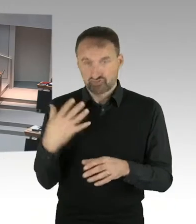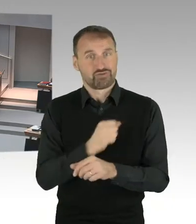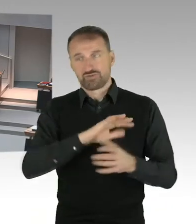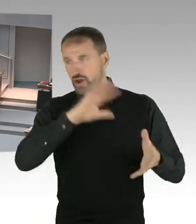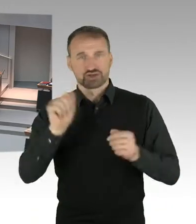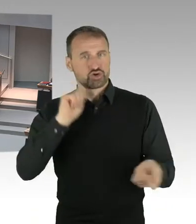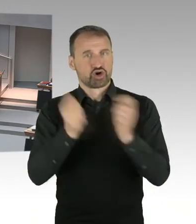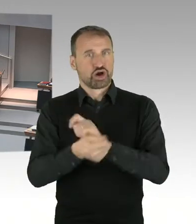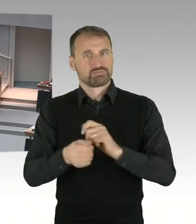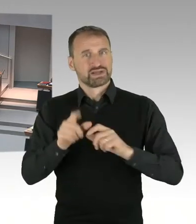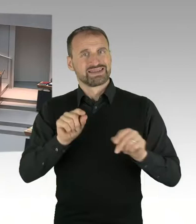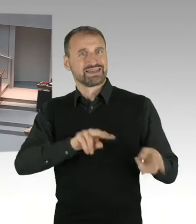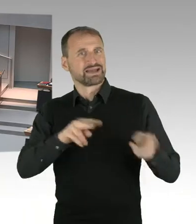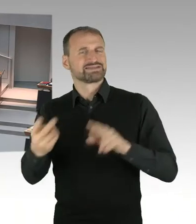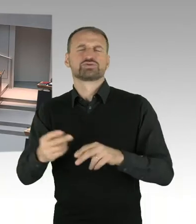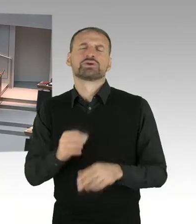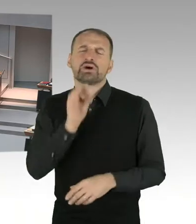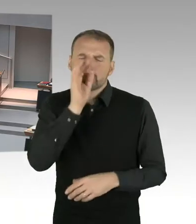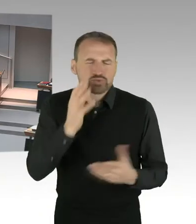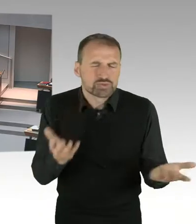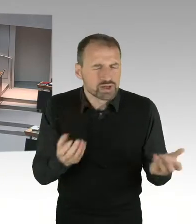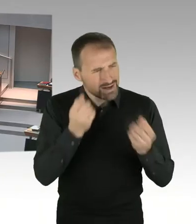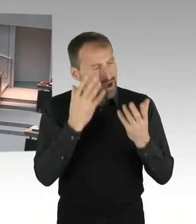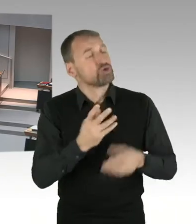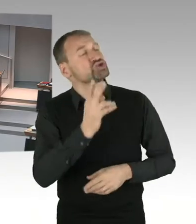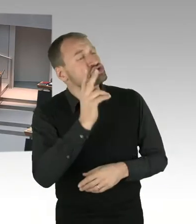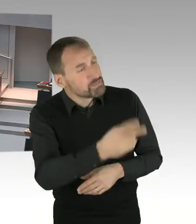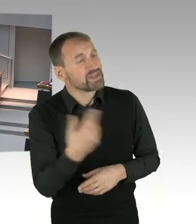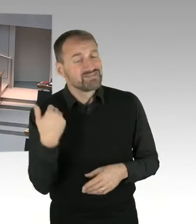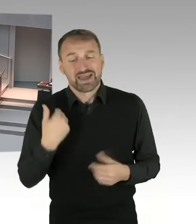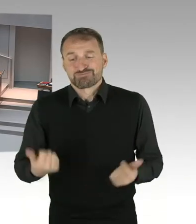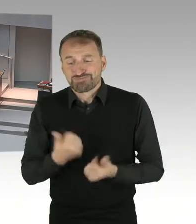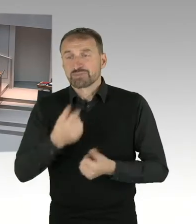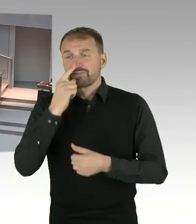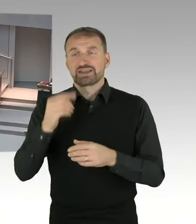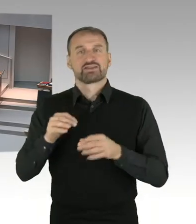lassen sich aber leider nicht planen. Ich bedauere das. (Präsidium) Die zweite Nachfrage geht an